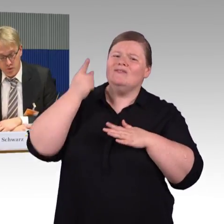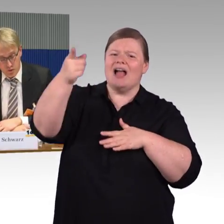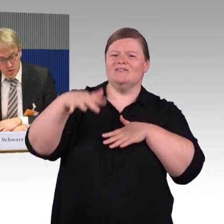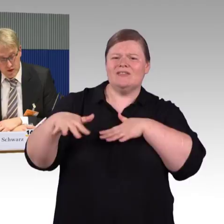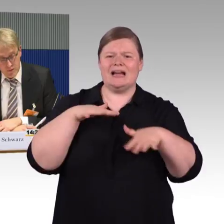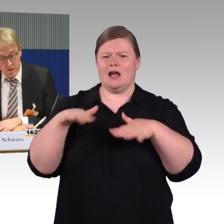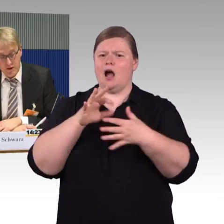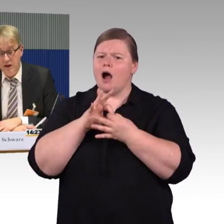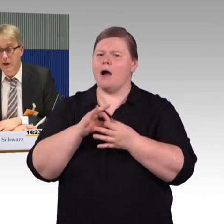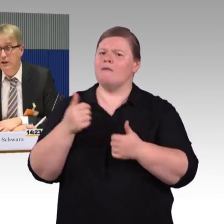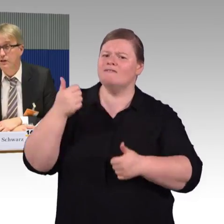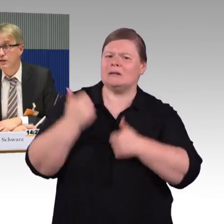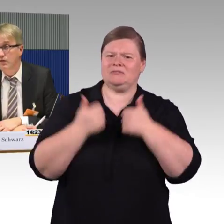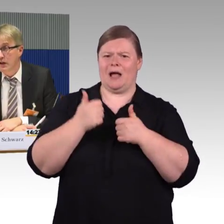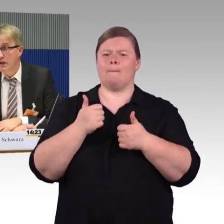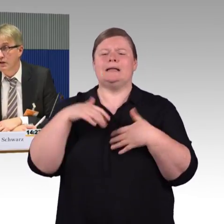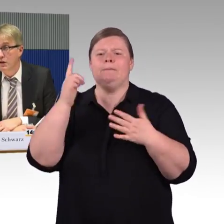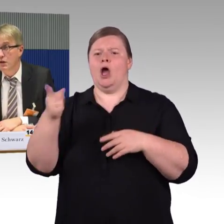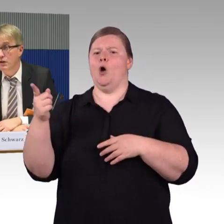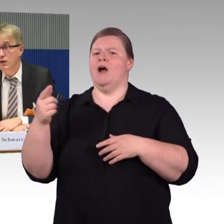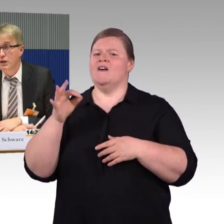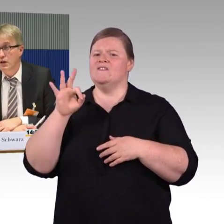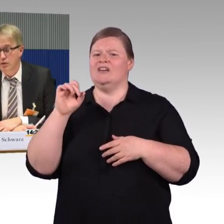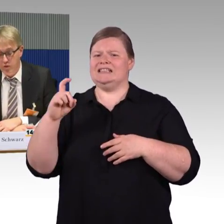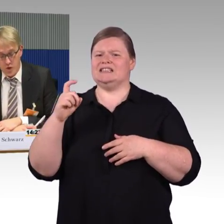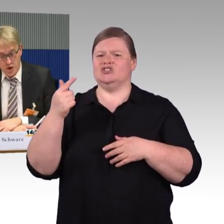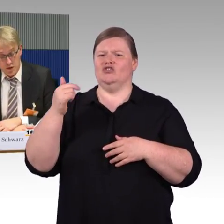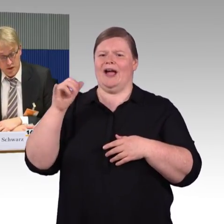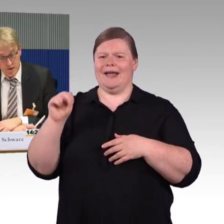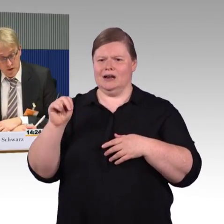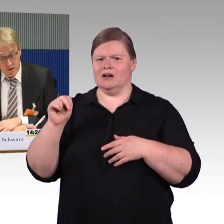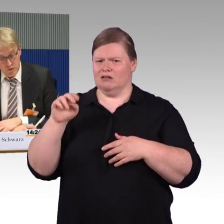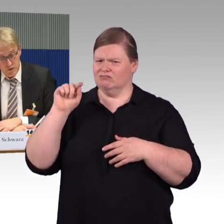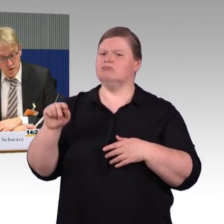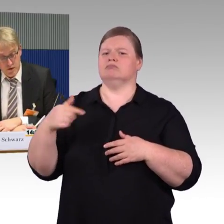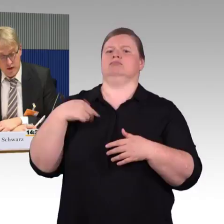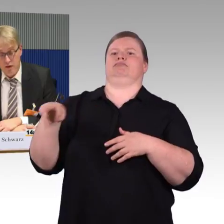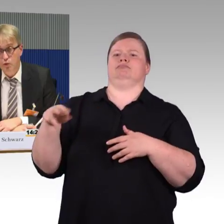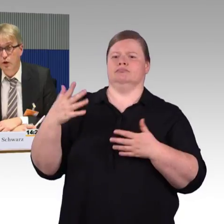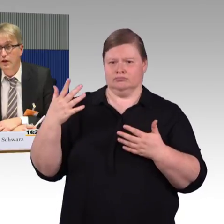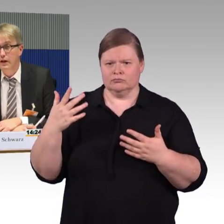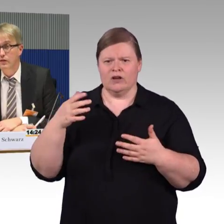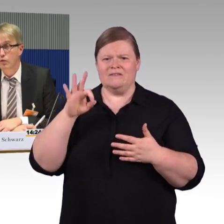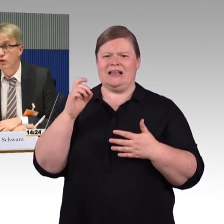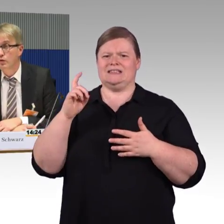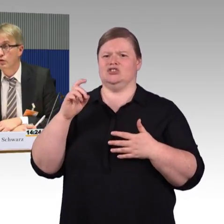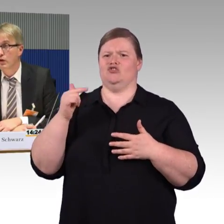Es wurde mitgeteilt, das sind Wägen, die vor Jahrzehnten zugelassen wurden